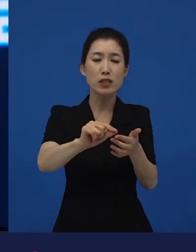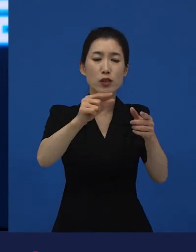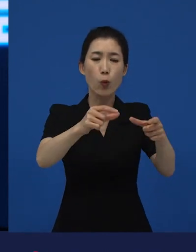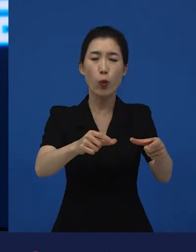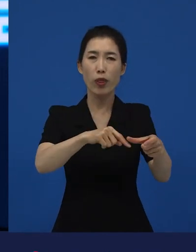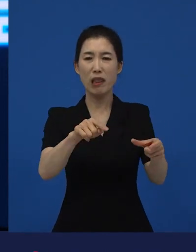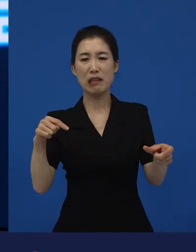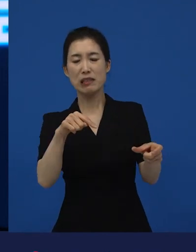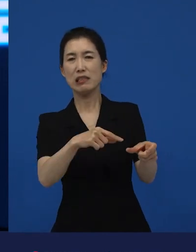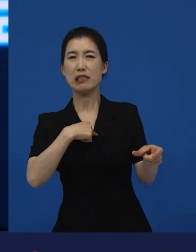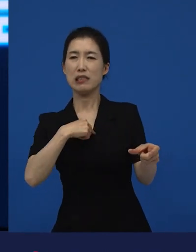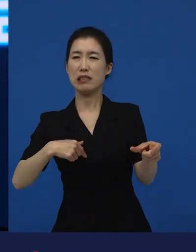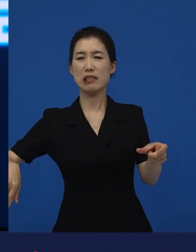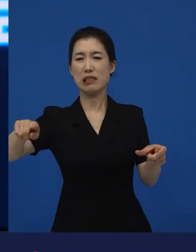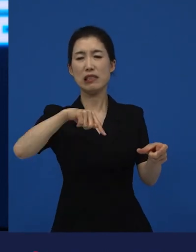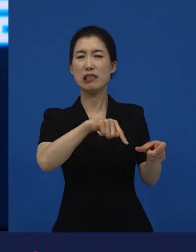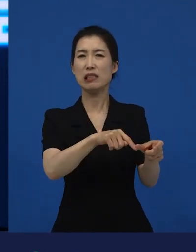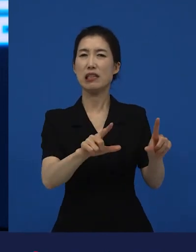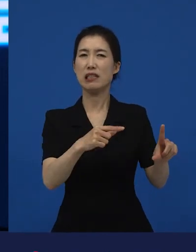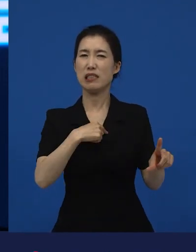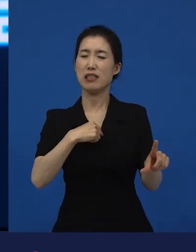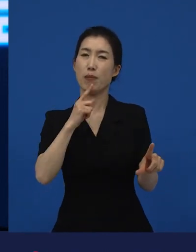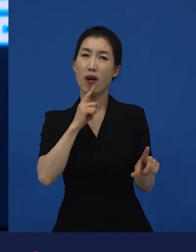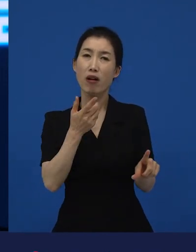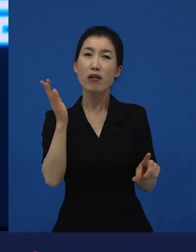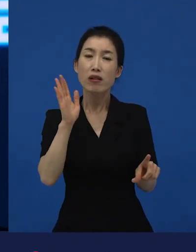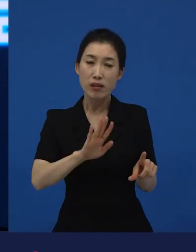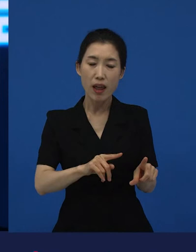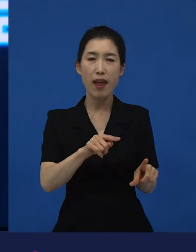그곳, 물 좋고 또 산 좋고 사람들도 좋고